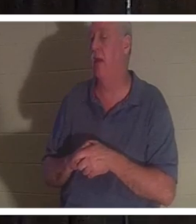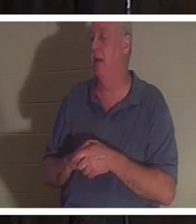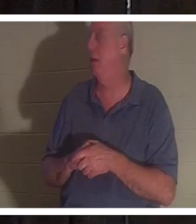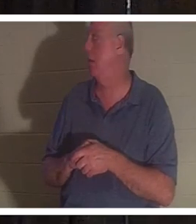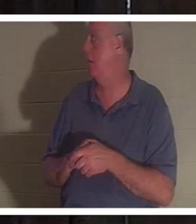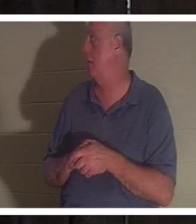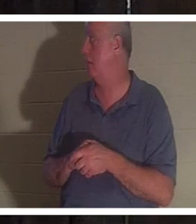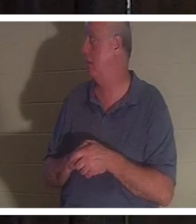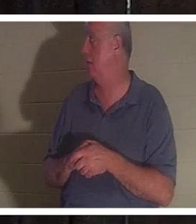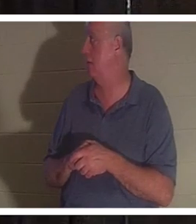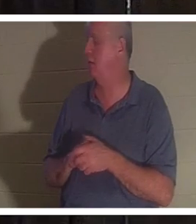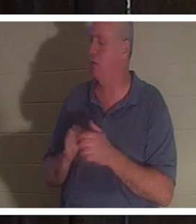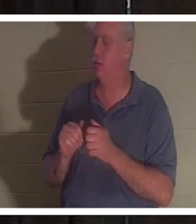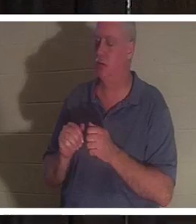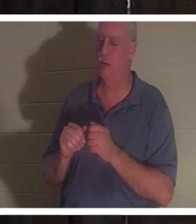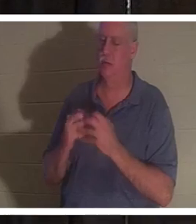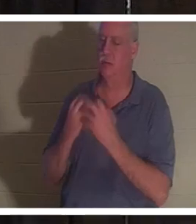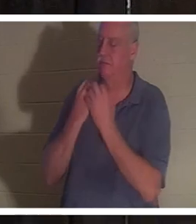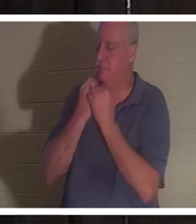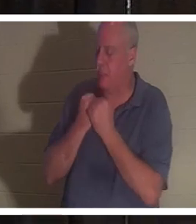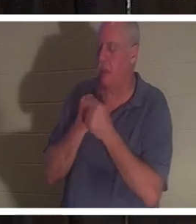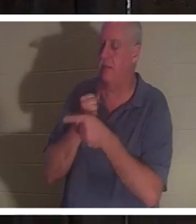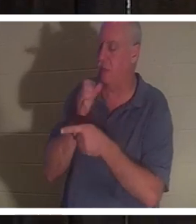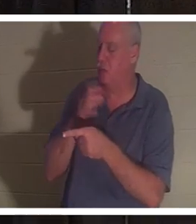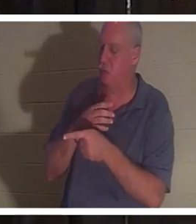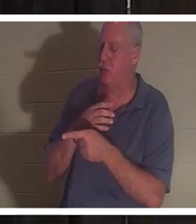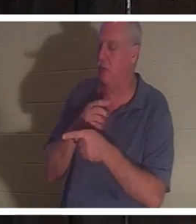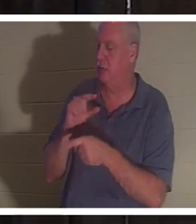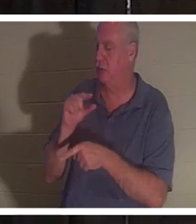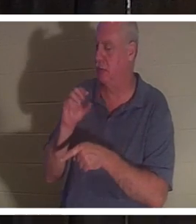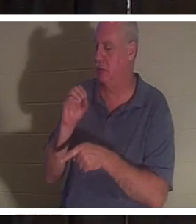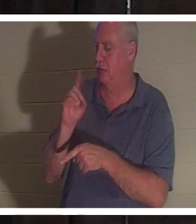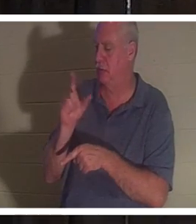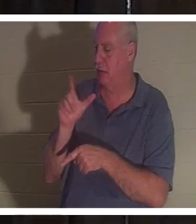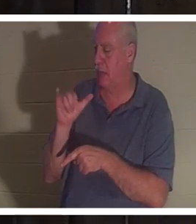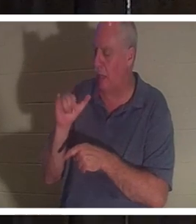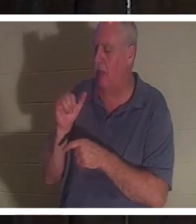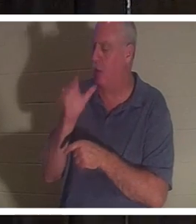Ich liebe diese Frau sehr. Ich würde sie gerne sehen und wir würden uns unterhalten. Dies ist eine Frau, die nicht lügen wird.